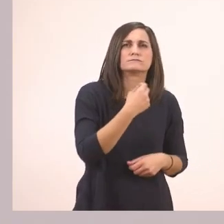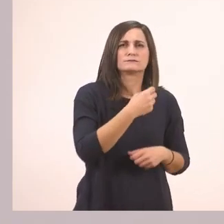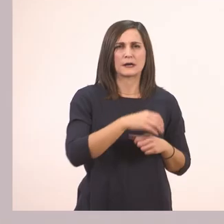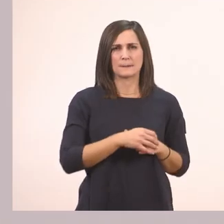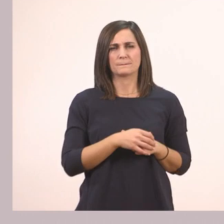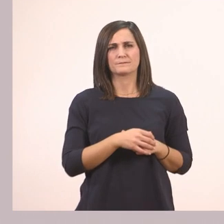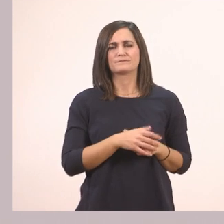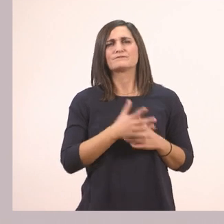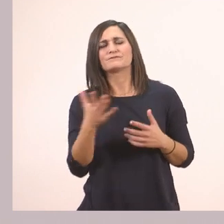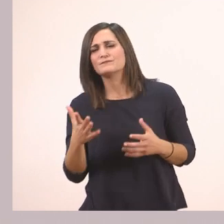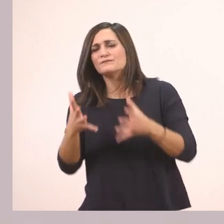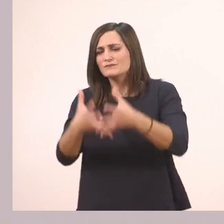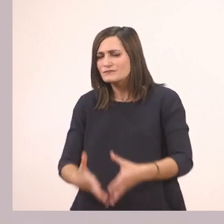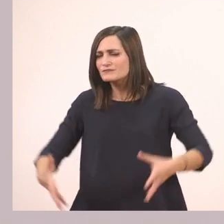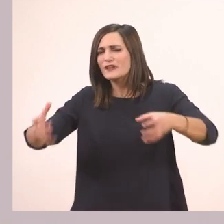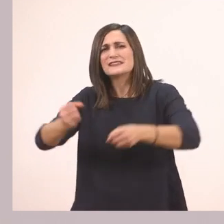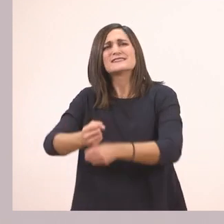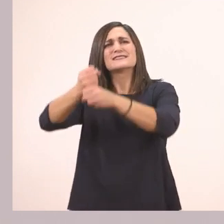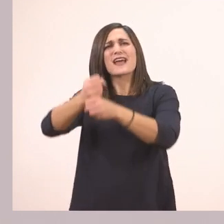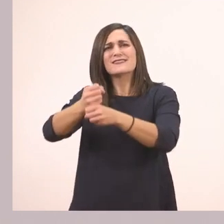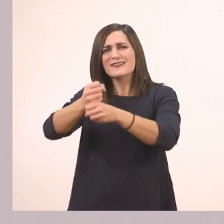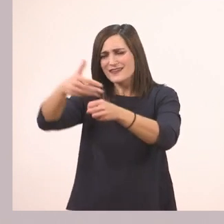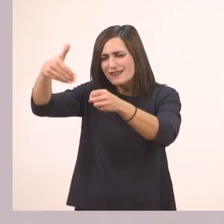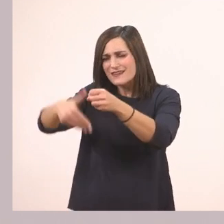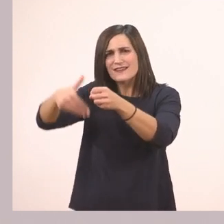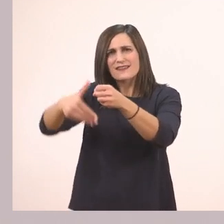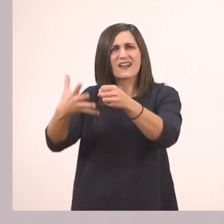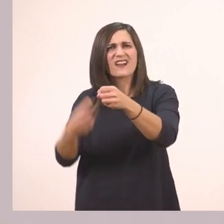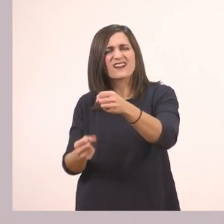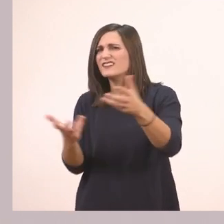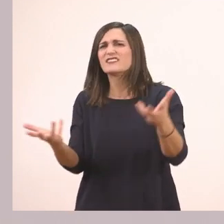Και τι έχεις στο σακί;